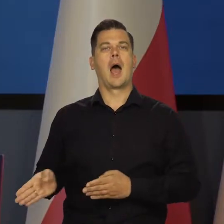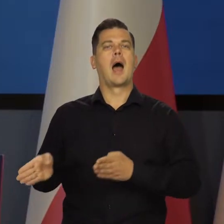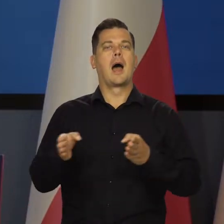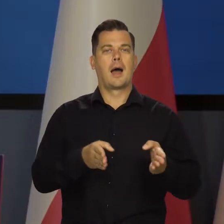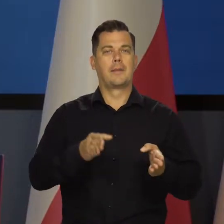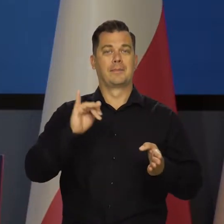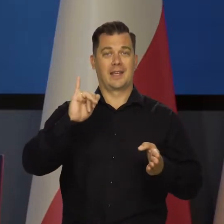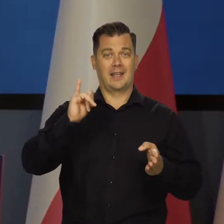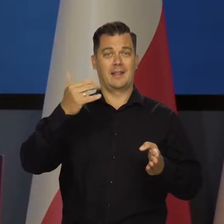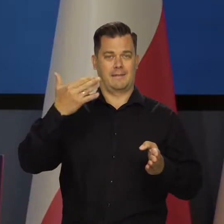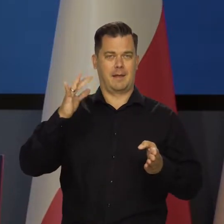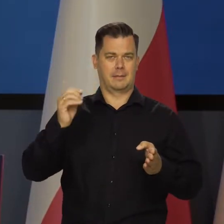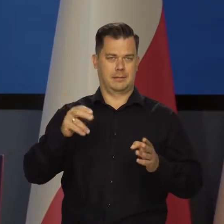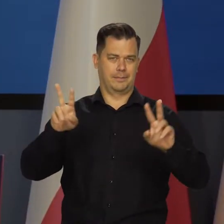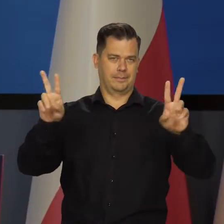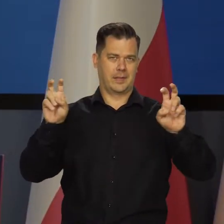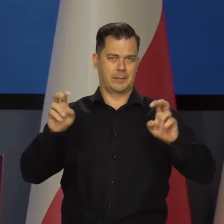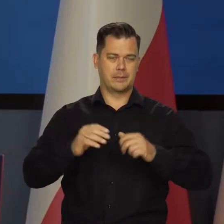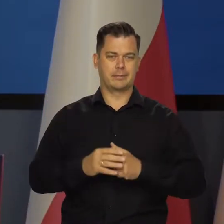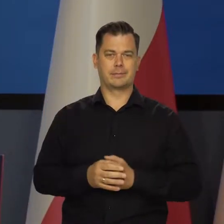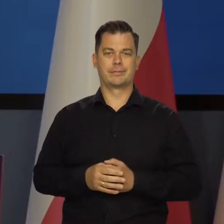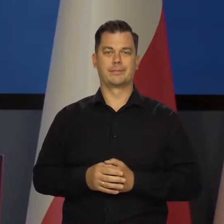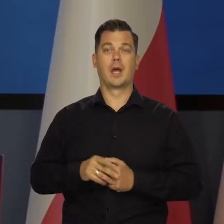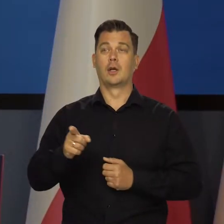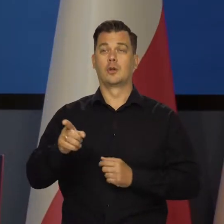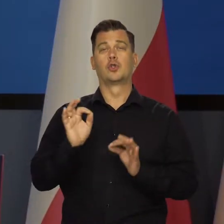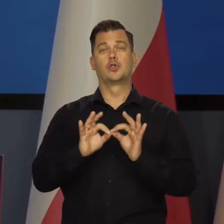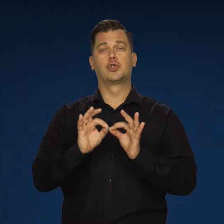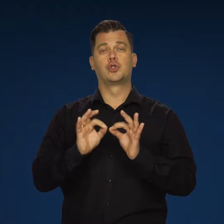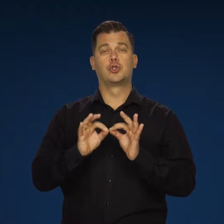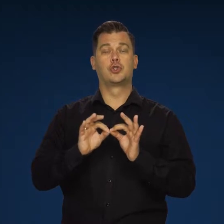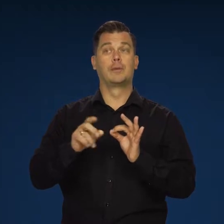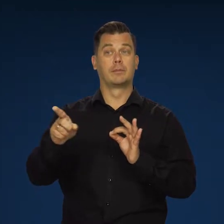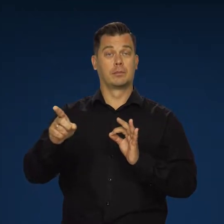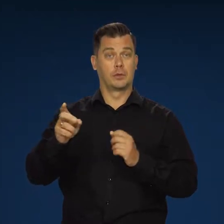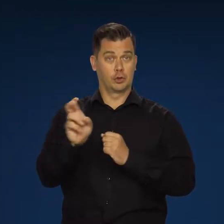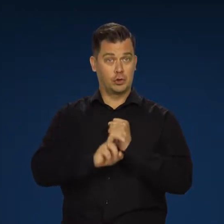Przechodząc teraz do inflacji. Według szybkiego szacunku GUS, jak państwo widzą,